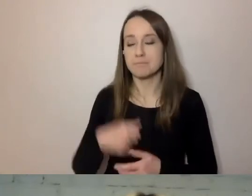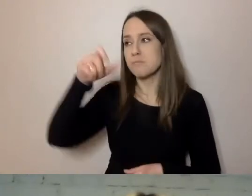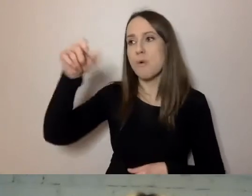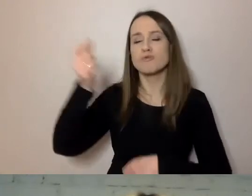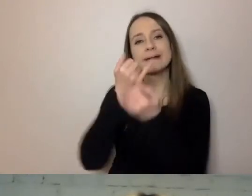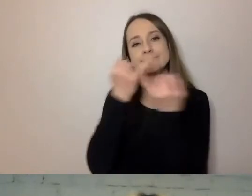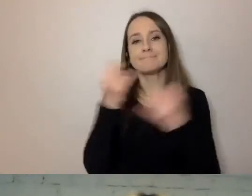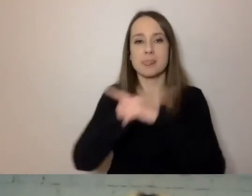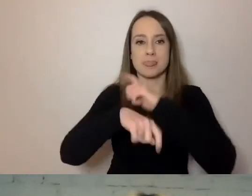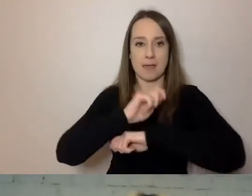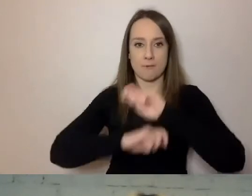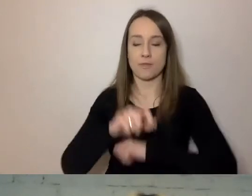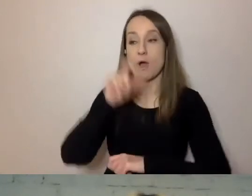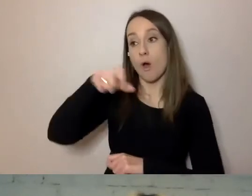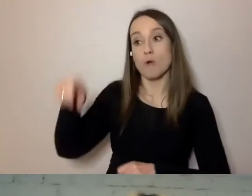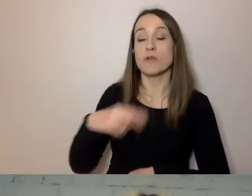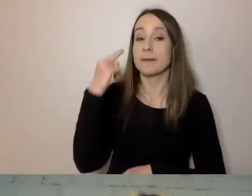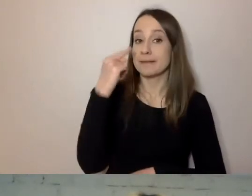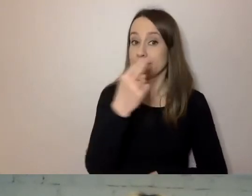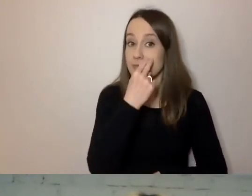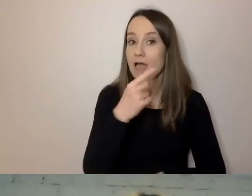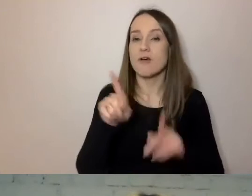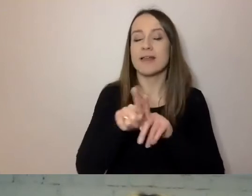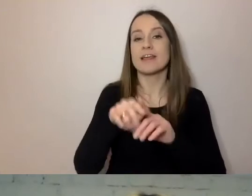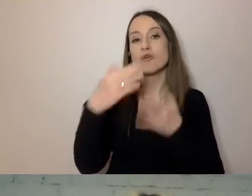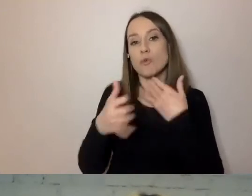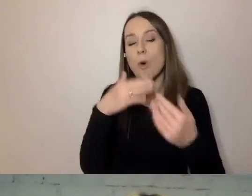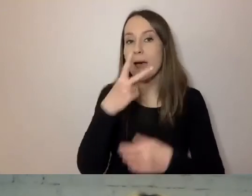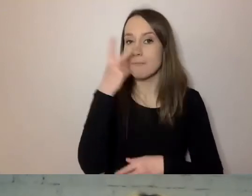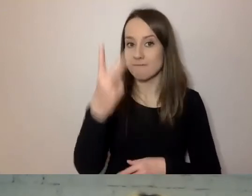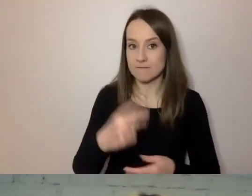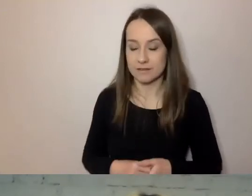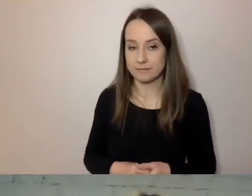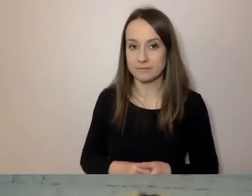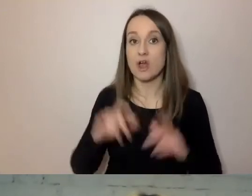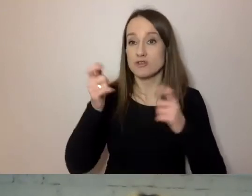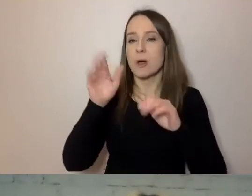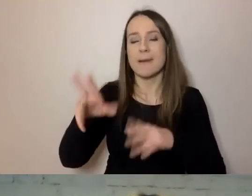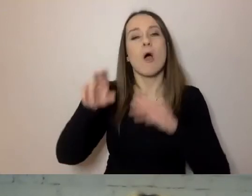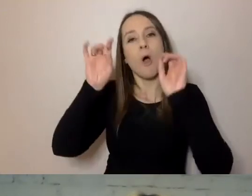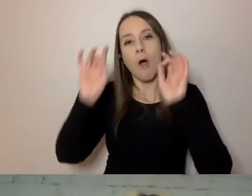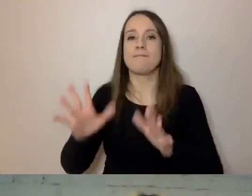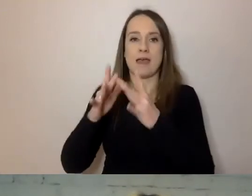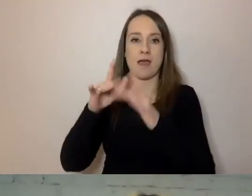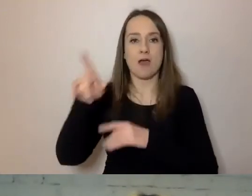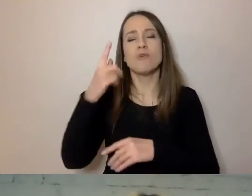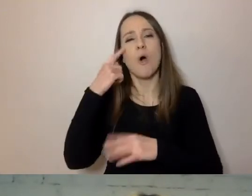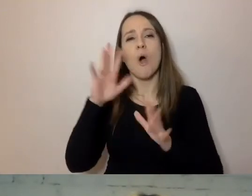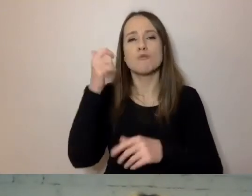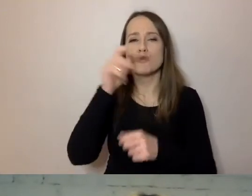Osoby niewidome i niedowidzące. Te z oficjalnie stwierdzonym niedowidzeniem to ok. 130 tys. osób.